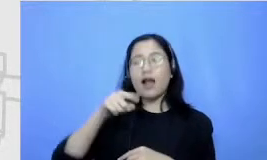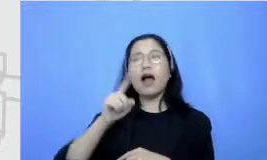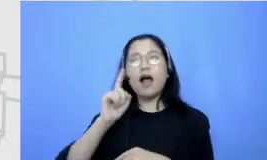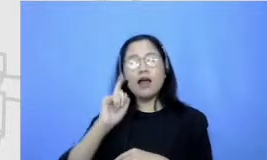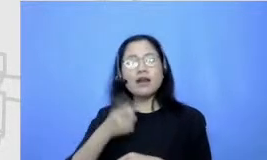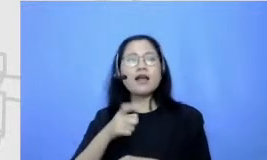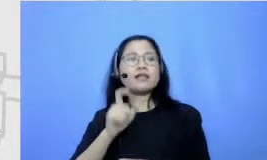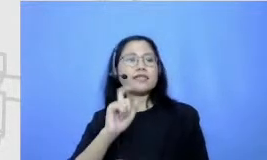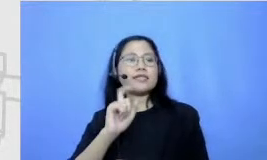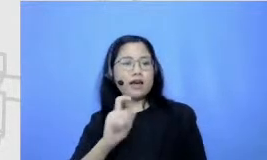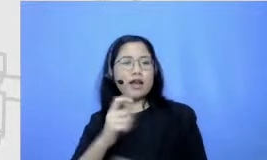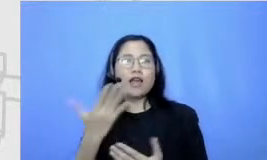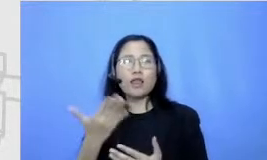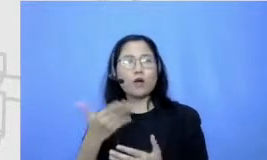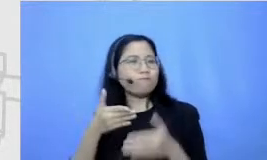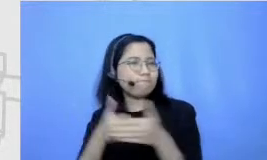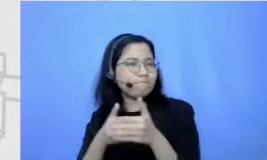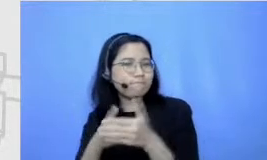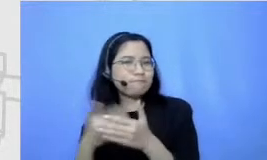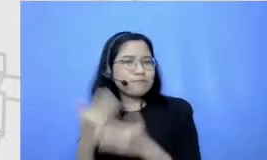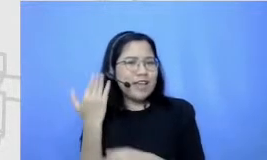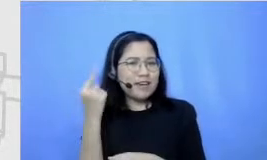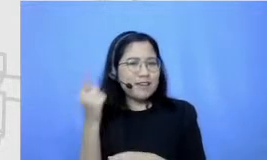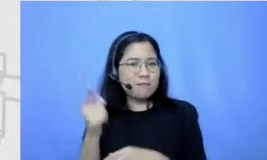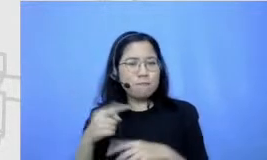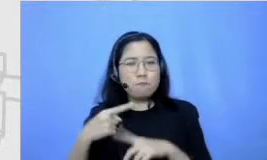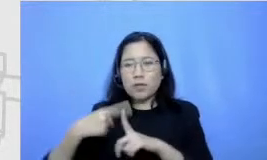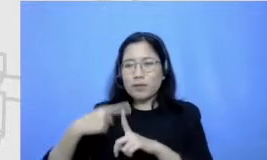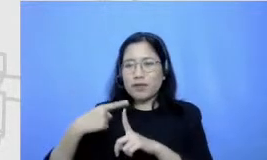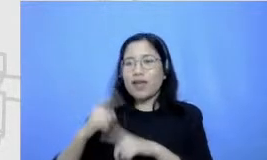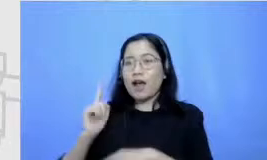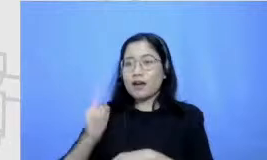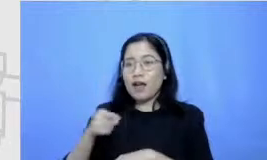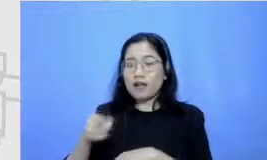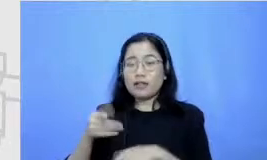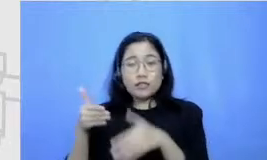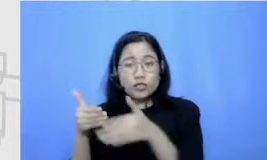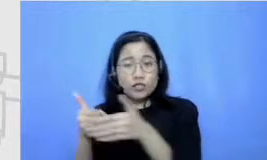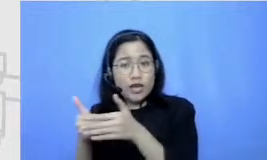pastikan tanya matematika gitu ya dan pasti selain ada sebuah catatan sebuah tantangan pasti pernah